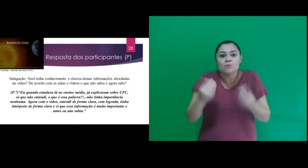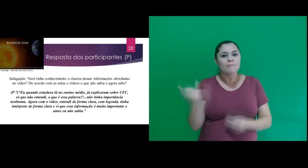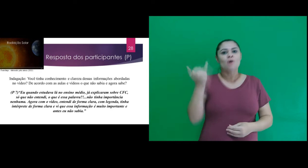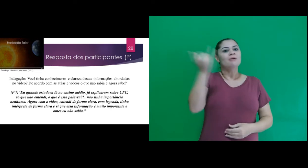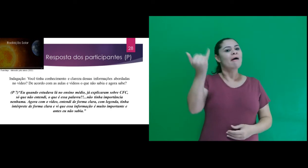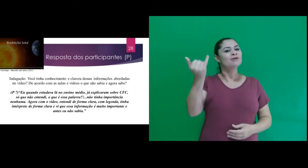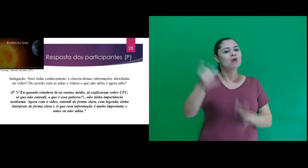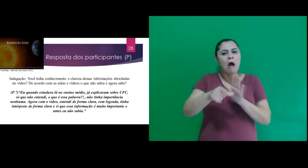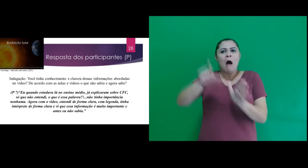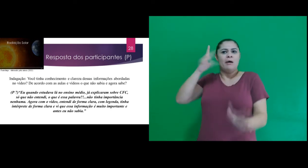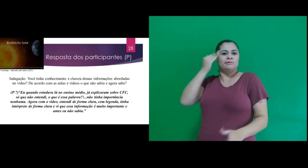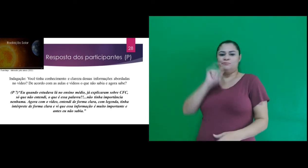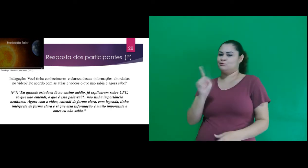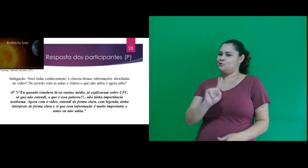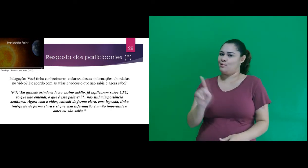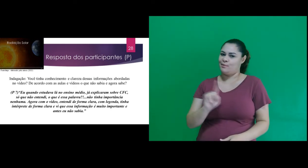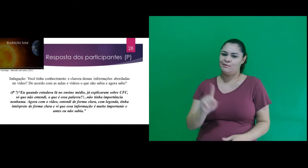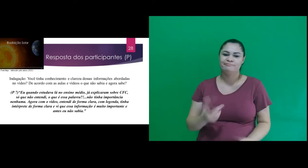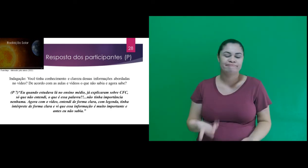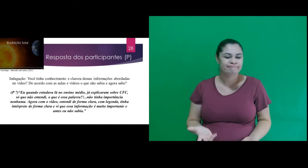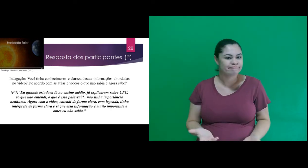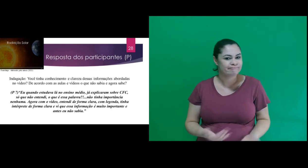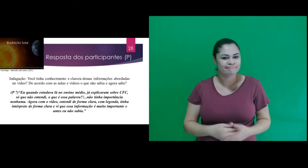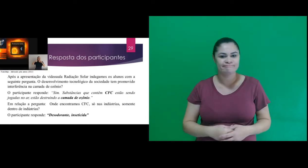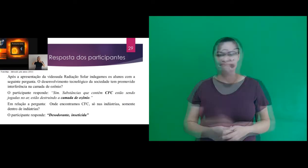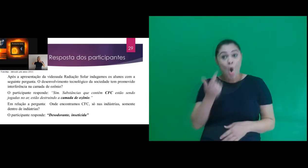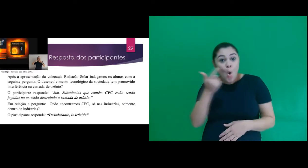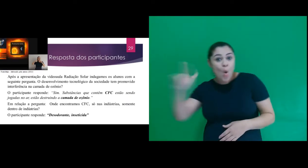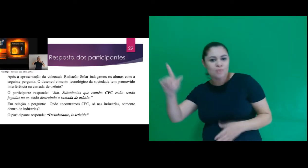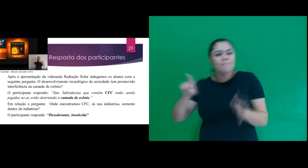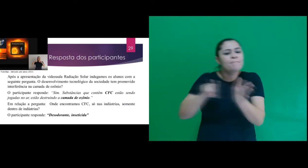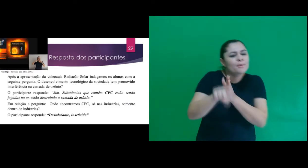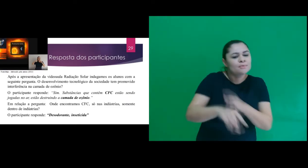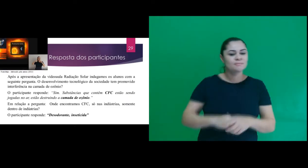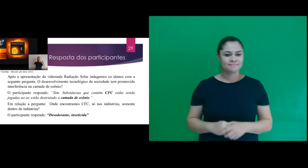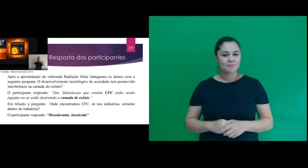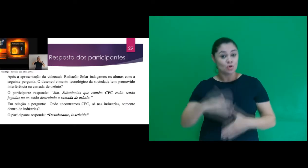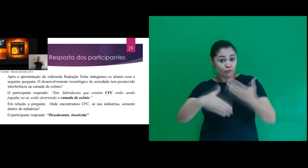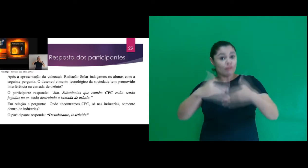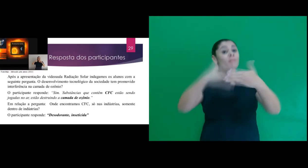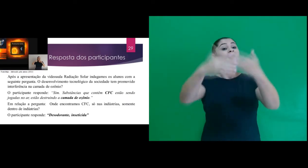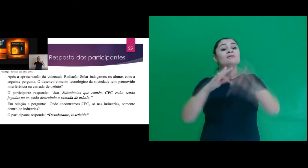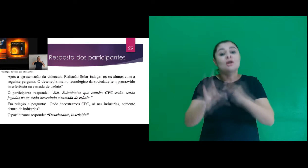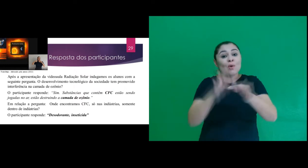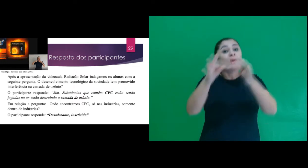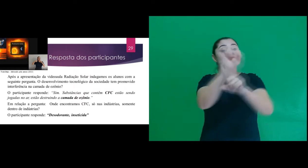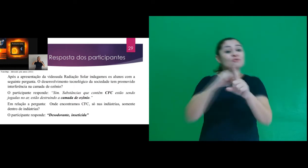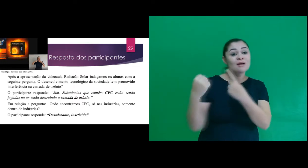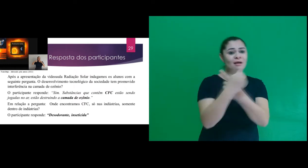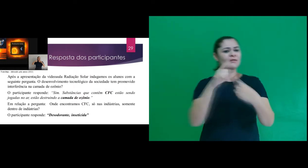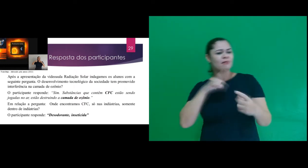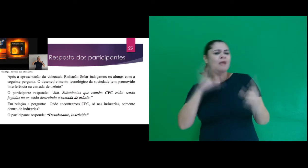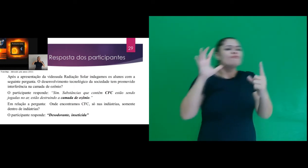é muito importante e antes eu não sabia.” Uma outra pergunta foi: O desenvolvimento tecnológico